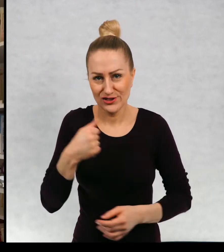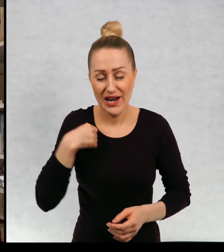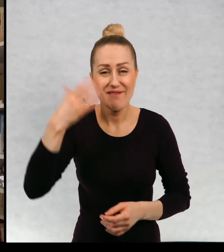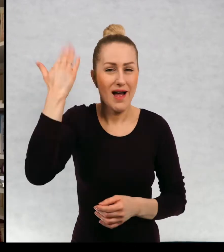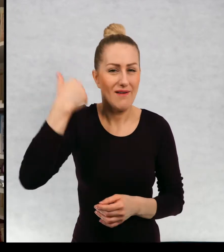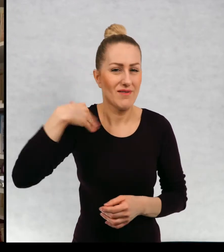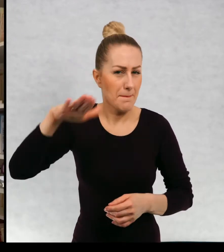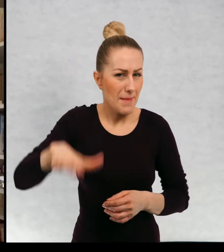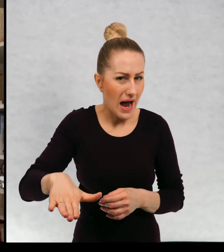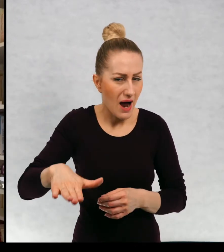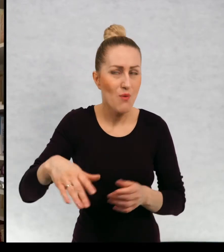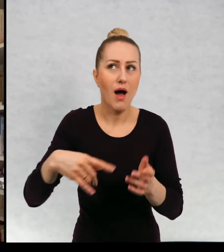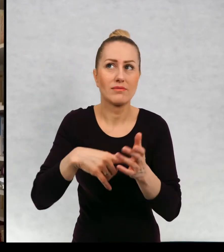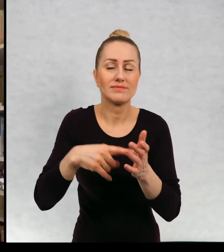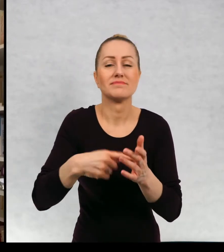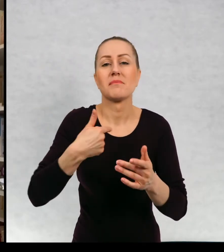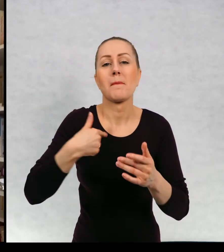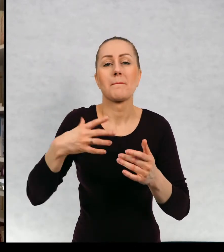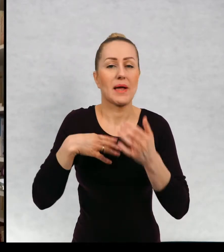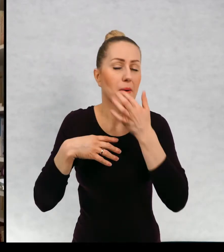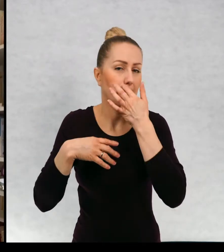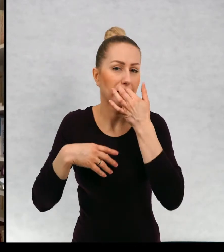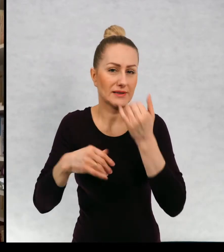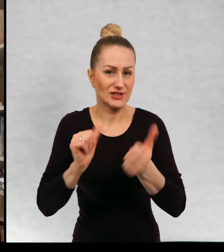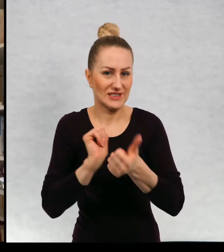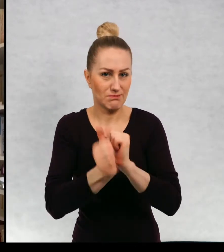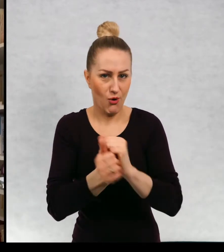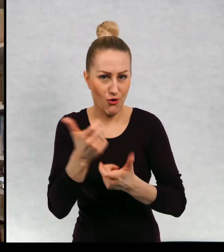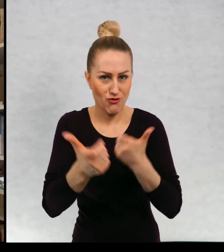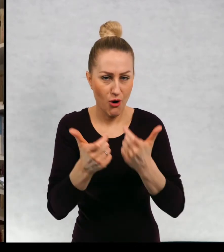i kiedy byłam małą dziewczynką, uprawiałam wyczynowo sport,